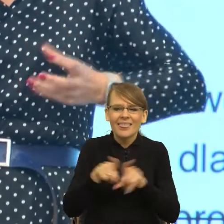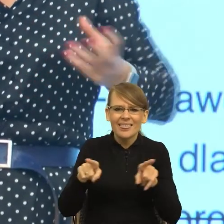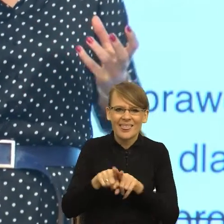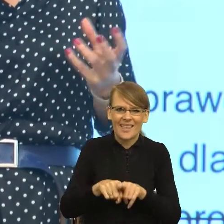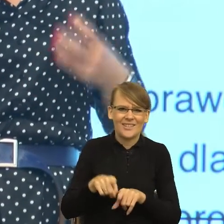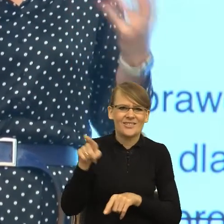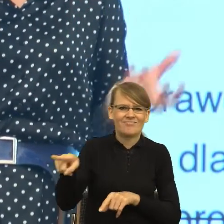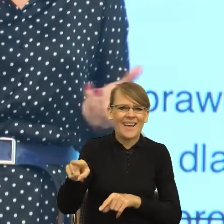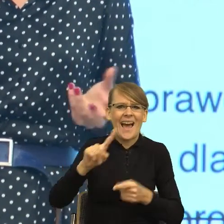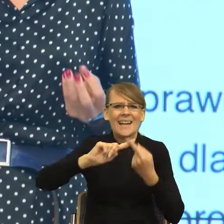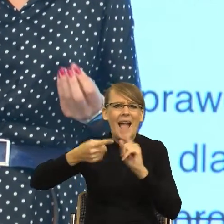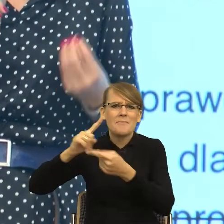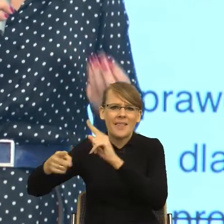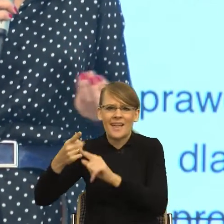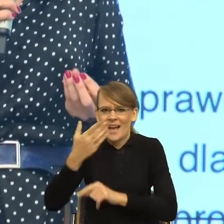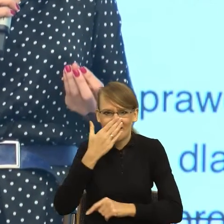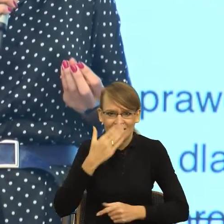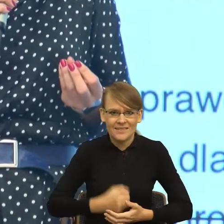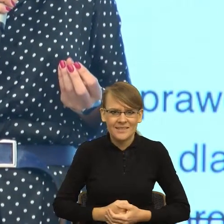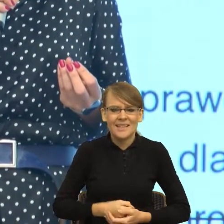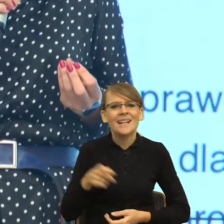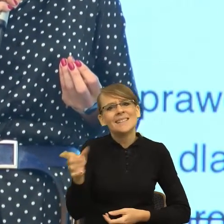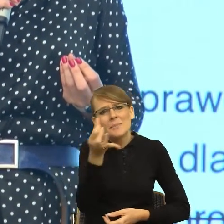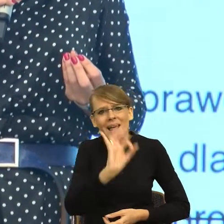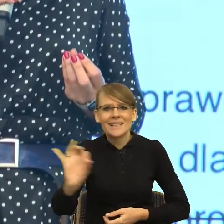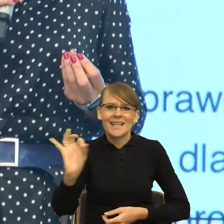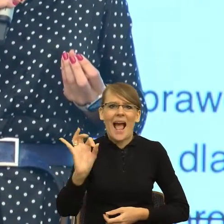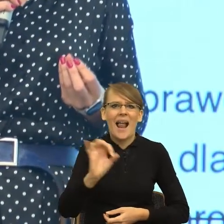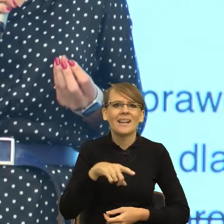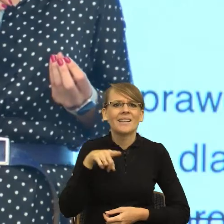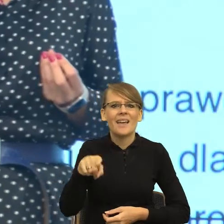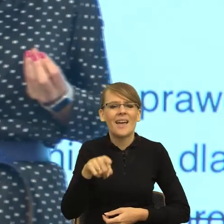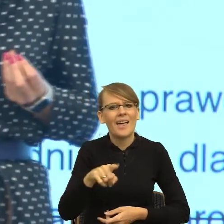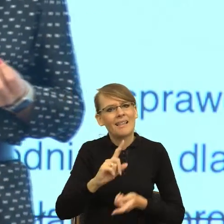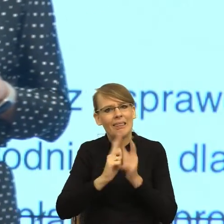np. celowo zaburzają ortografię. I teraz te konstrukcje językowe,